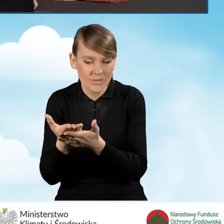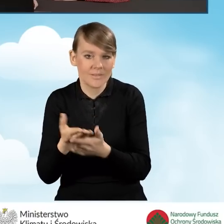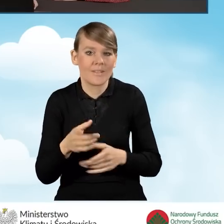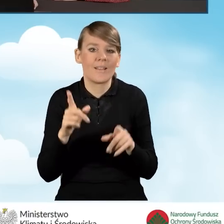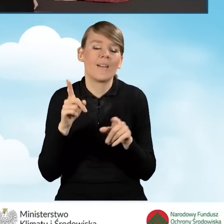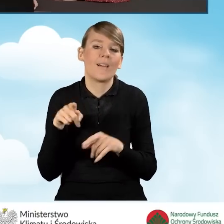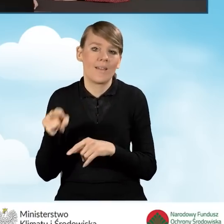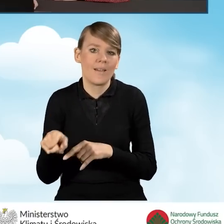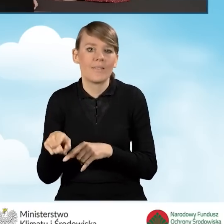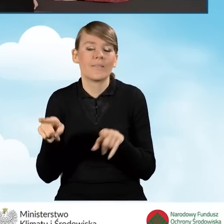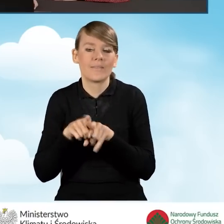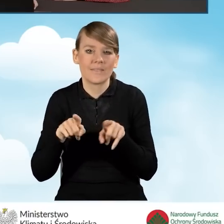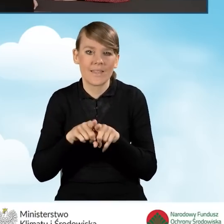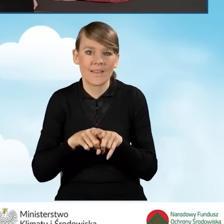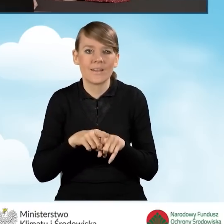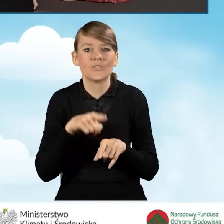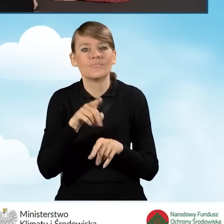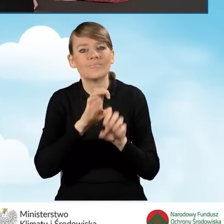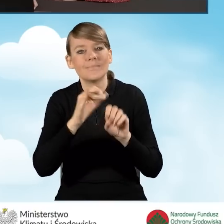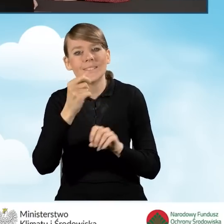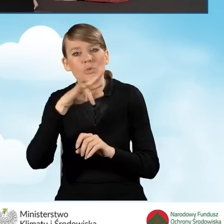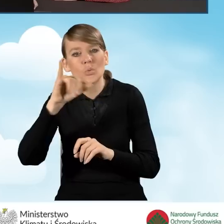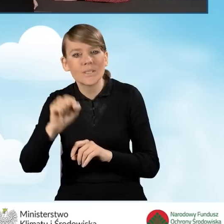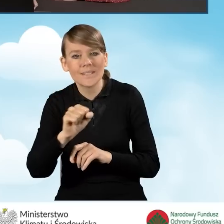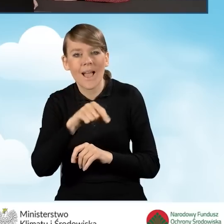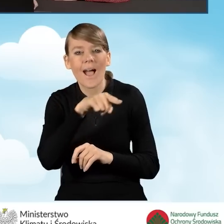czy też w instrukcji korzystania z platformy GWD.